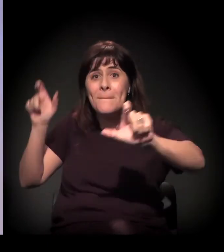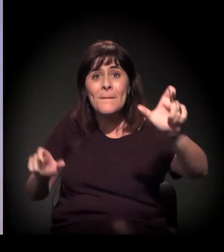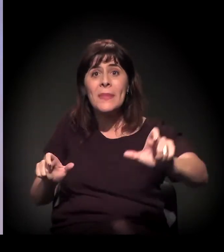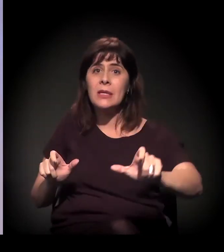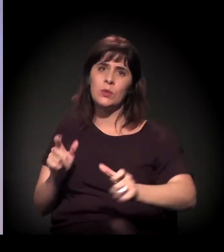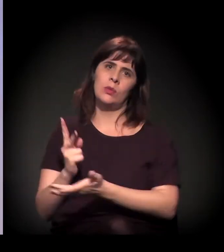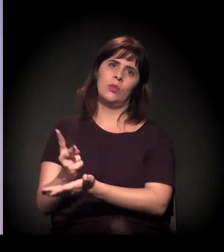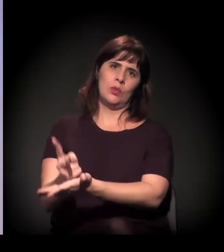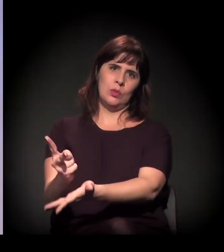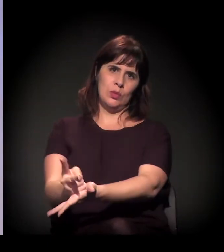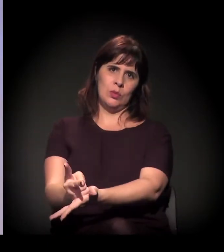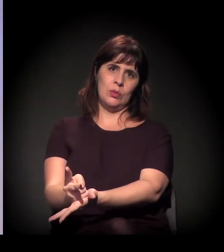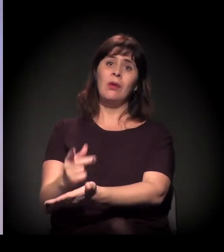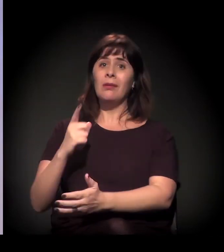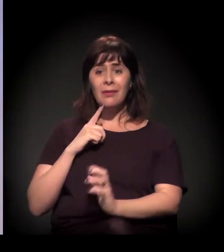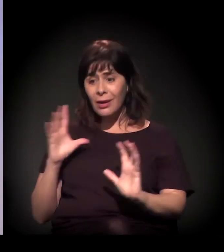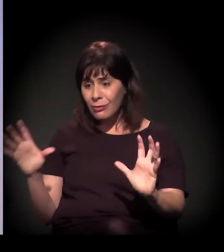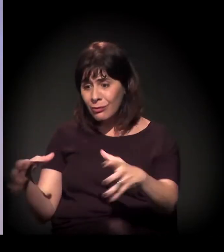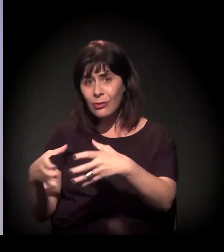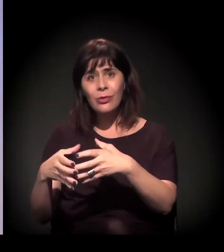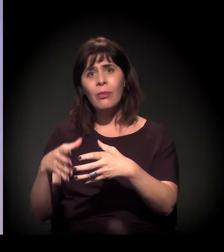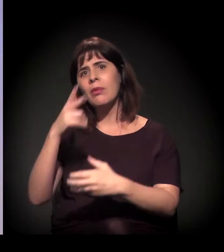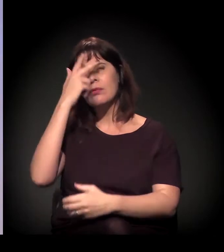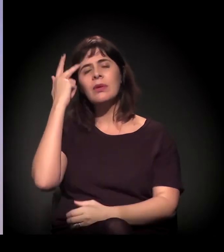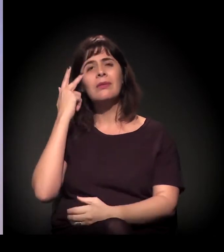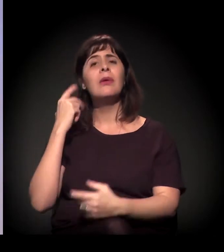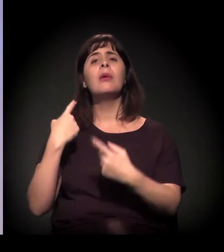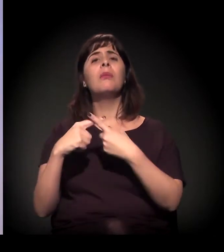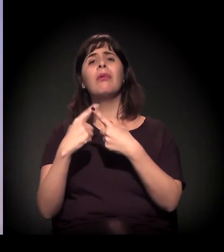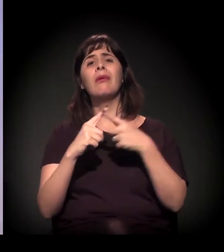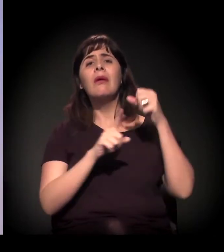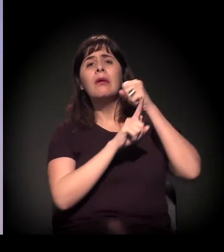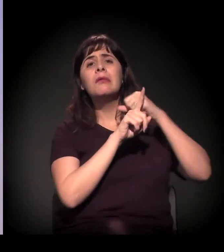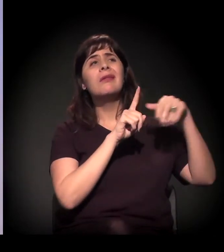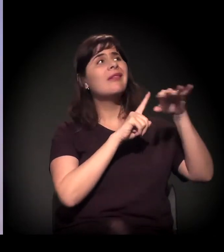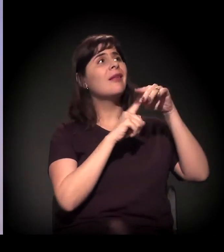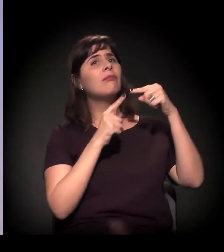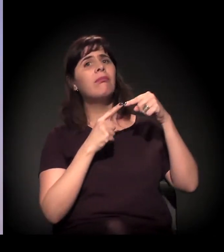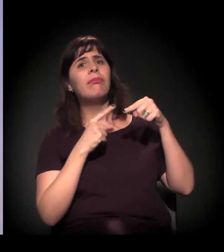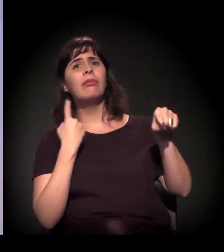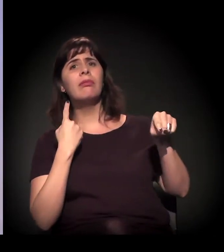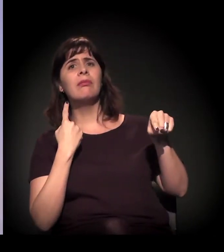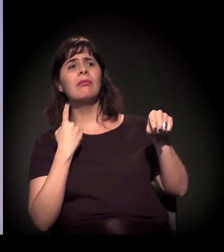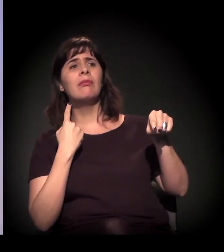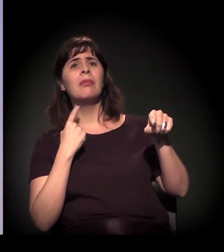que estão lá por diversas maneiras, porque não se enquadraram na sociedade por diversas razões.